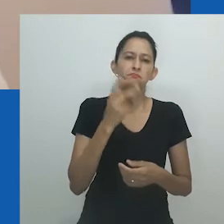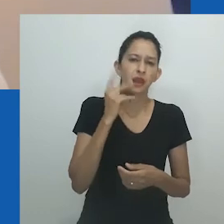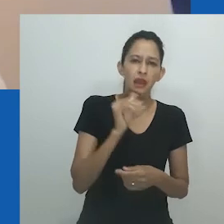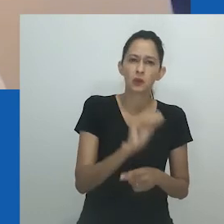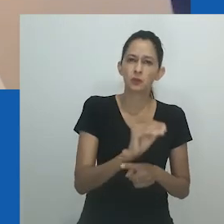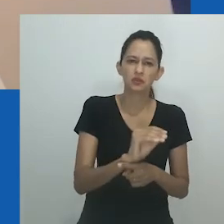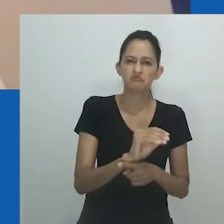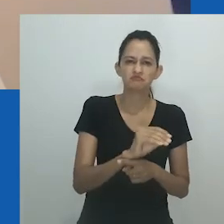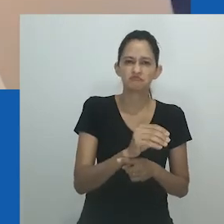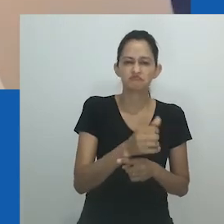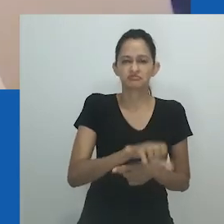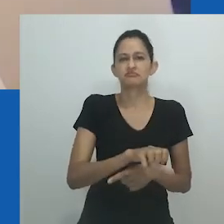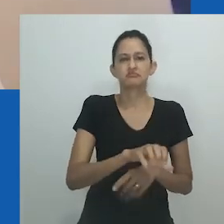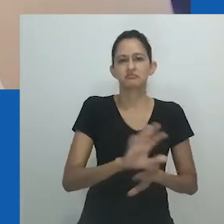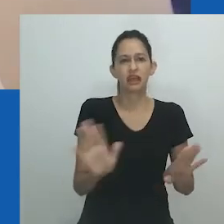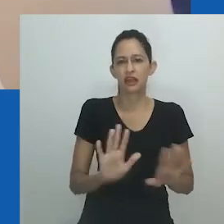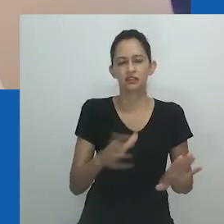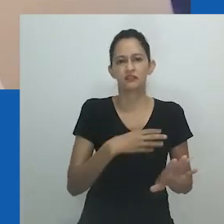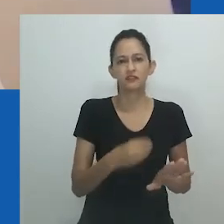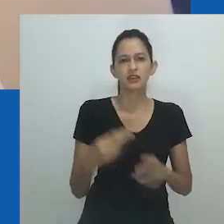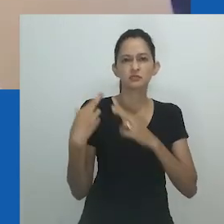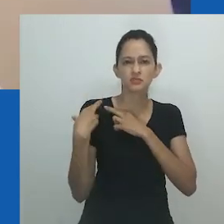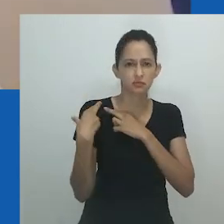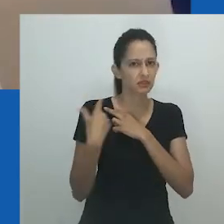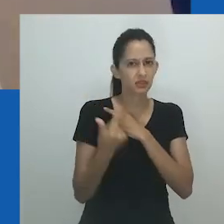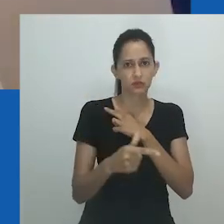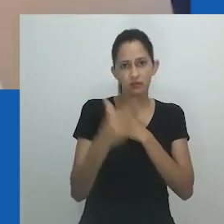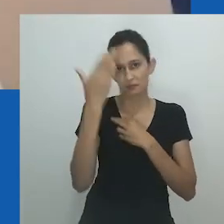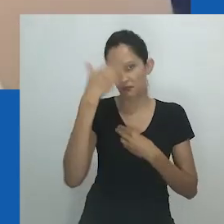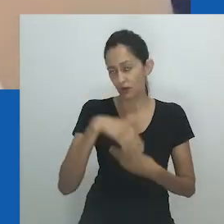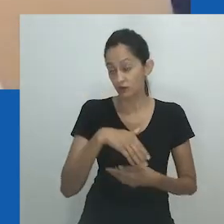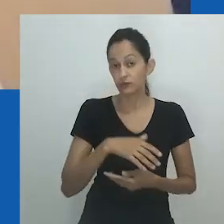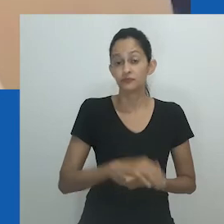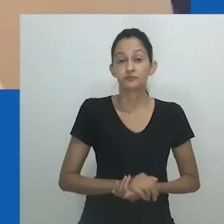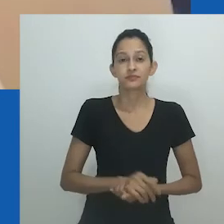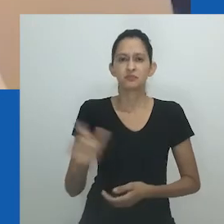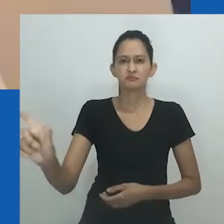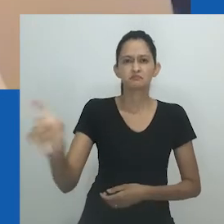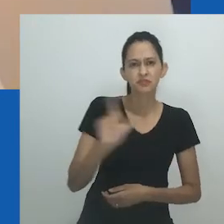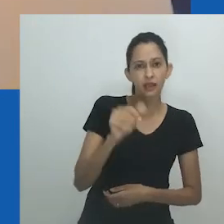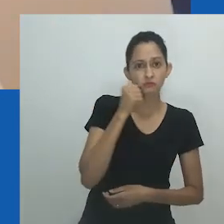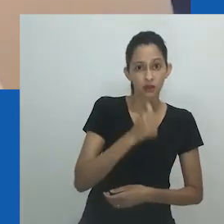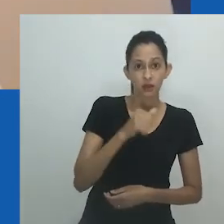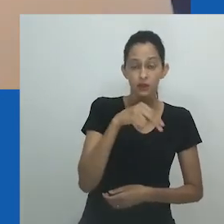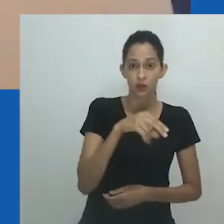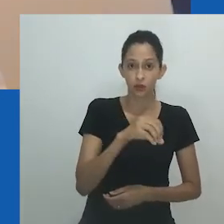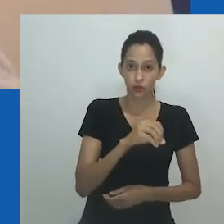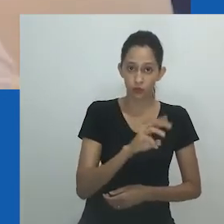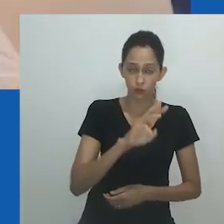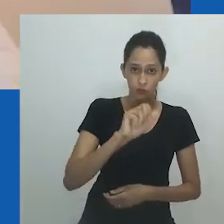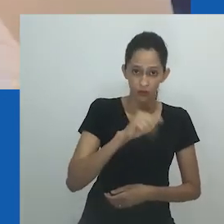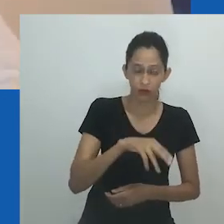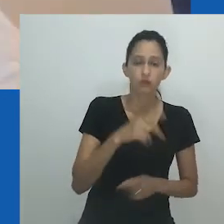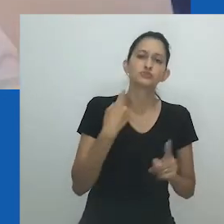No final, é Nowam quem vence lutando contra o abuso e reivindicando sua liberdade. Mpumlo eventualmente fica doente e morre.